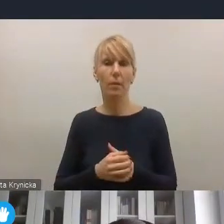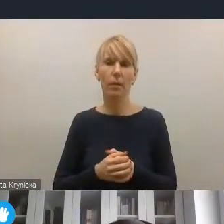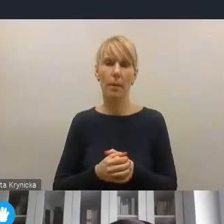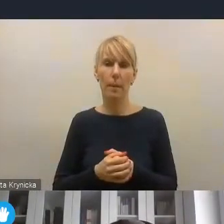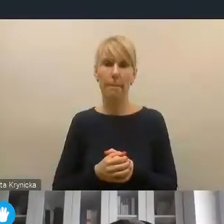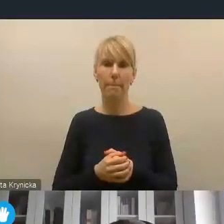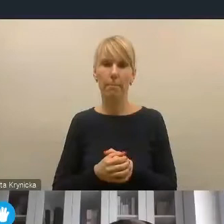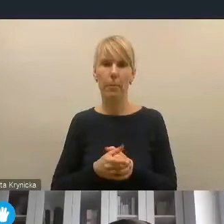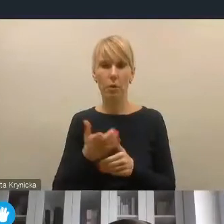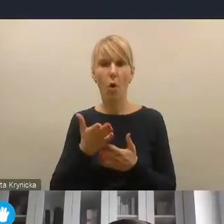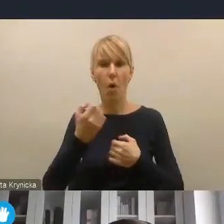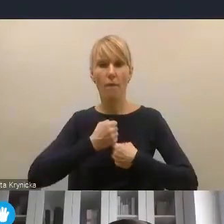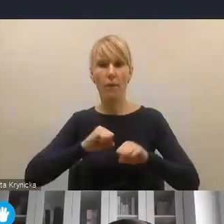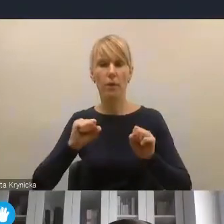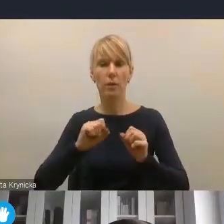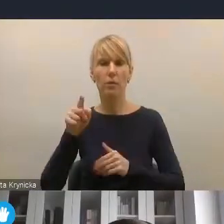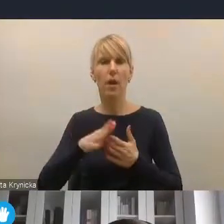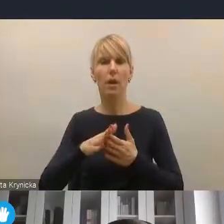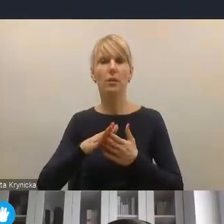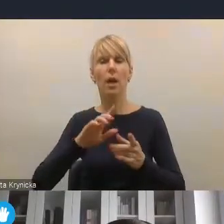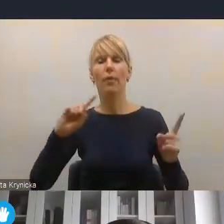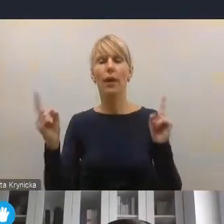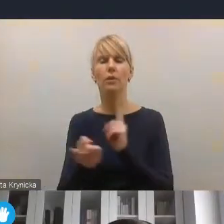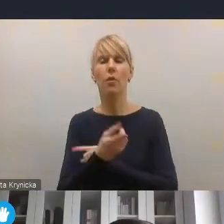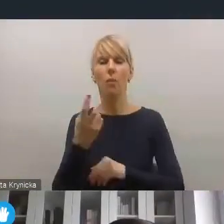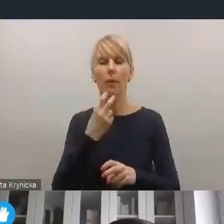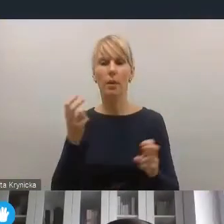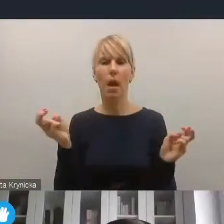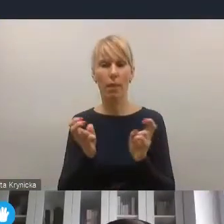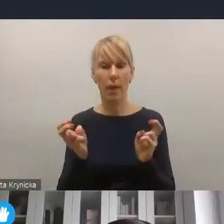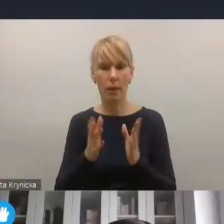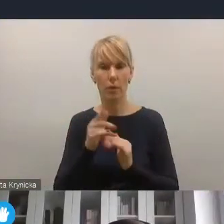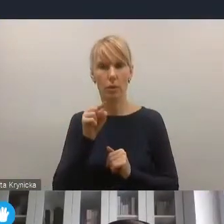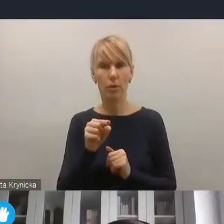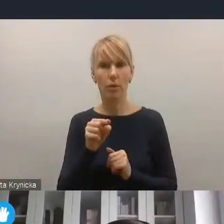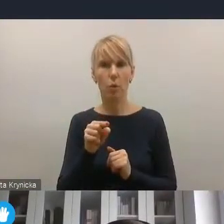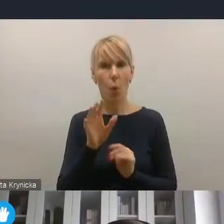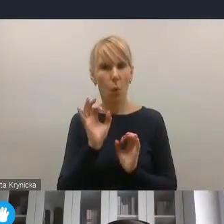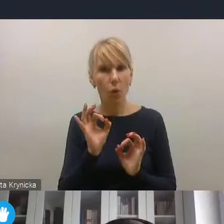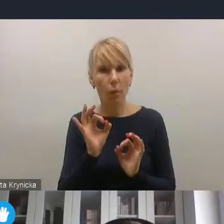to wyzwanie transformacji energetycznej jest dzisiaj na tyle kluczowe, że dobrze, aby ono się znalazło jeszcze